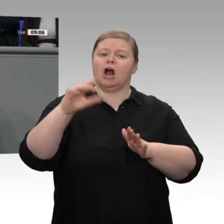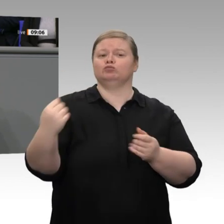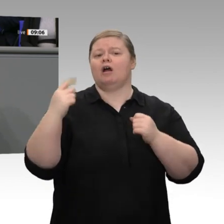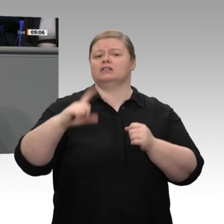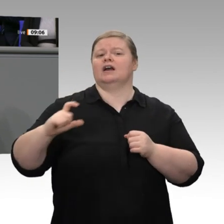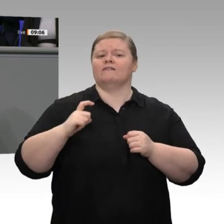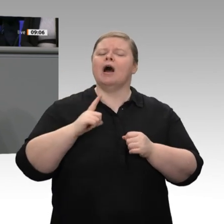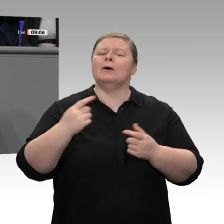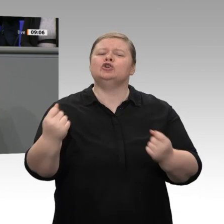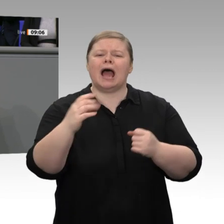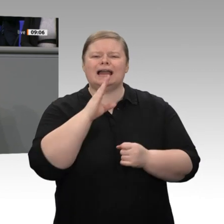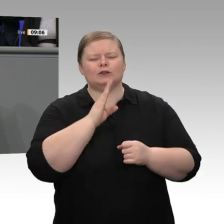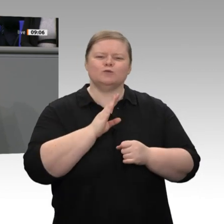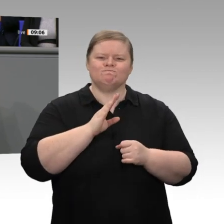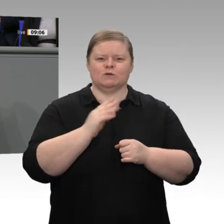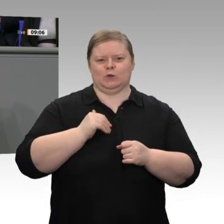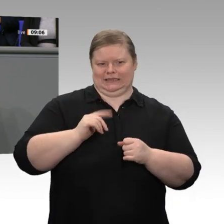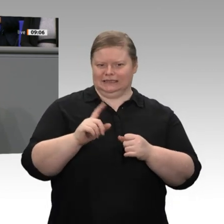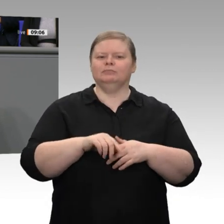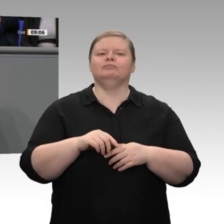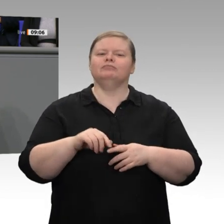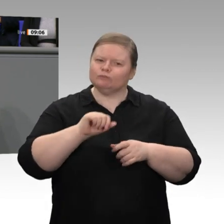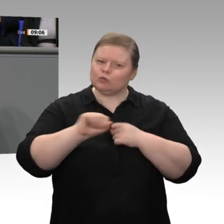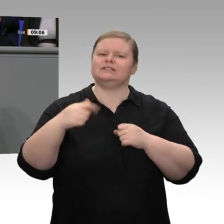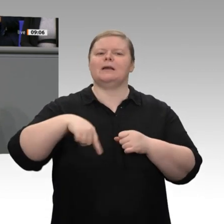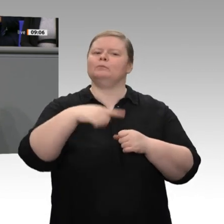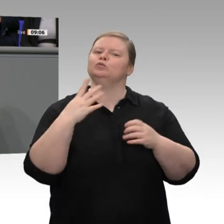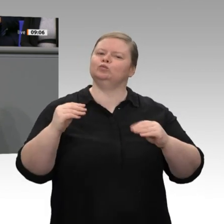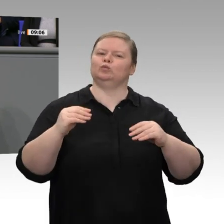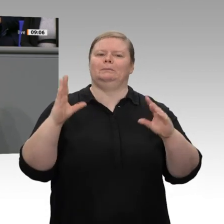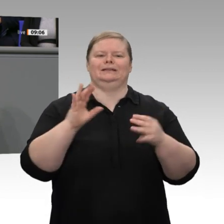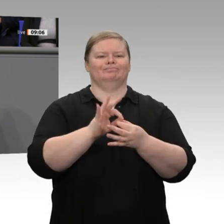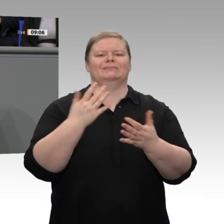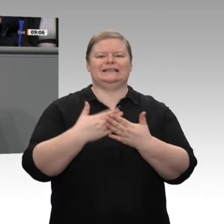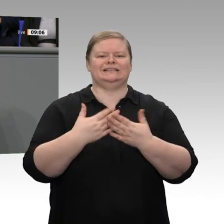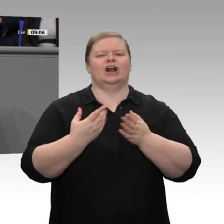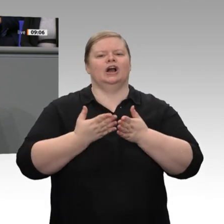Auffassung - nicht stark genug. Wir haben es mit einer teilweise gespaltenen konjunkturellen